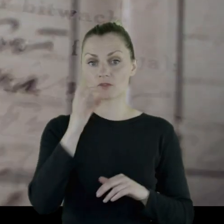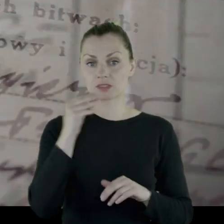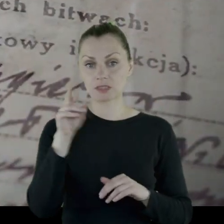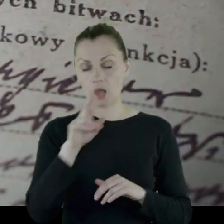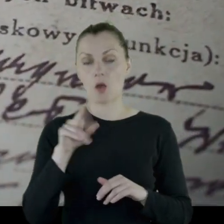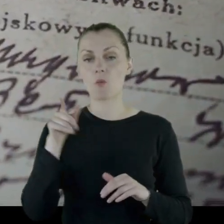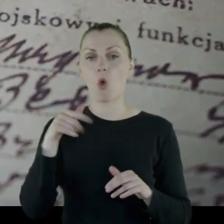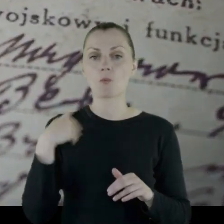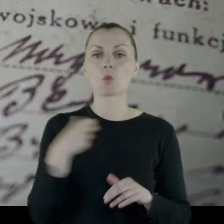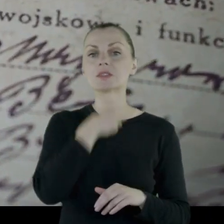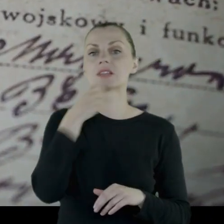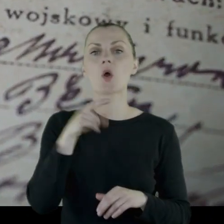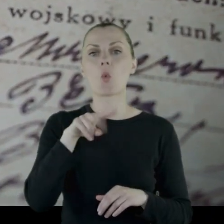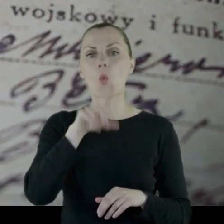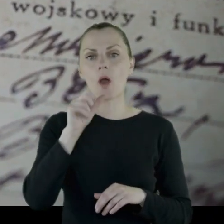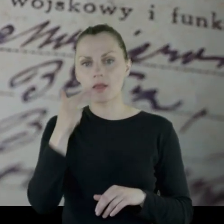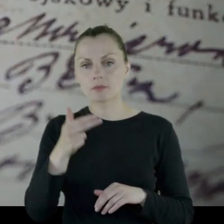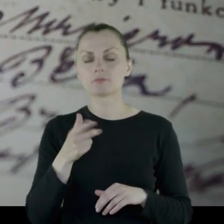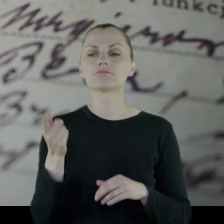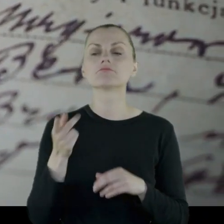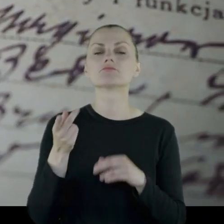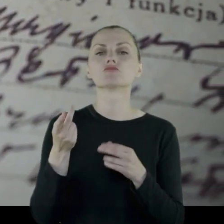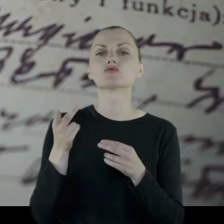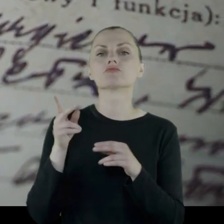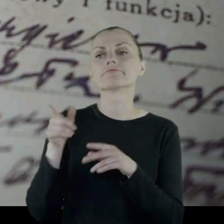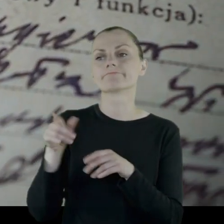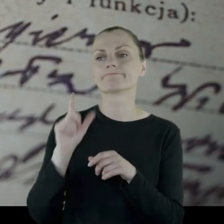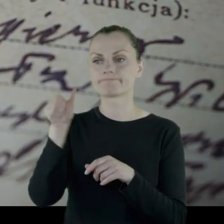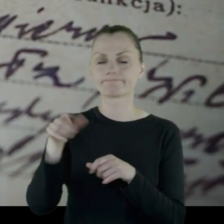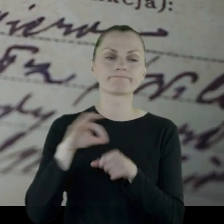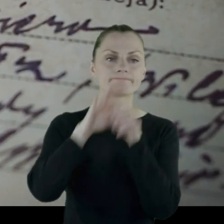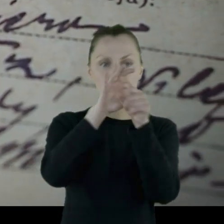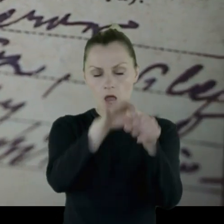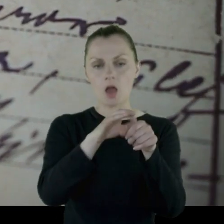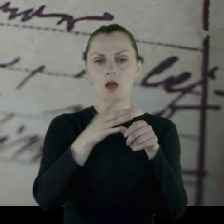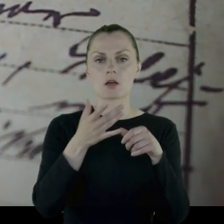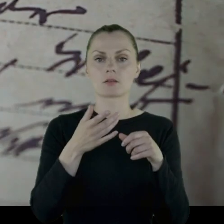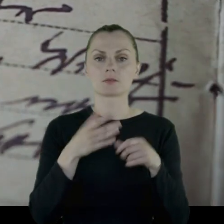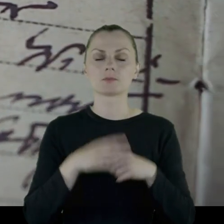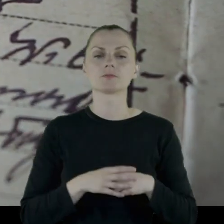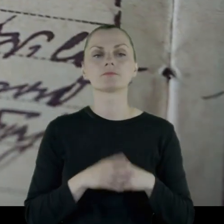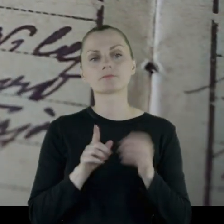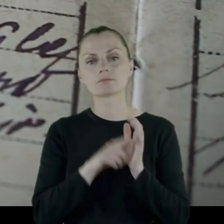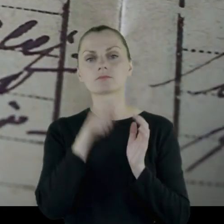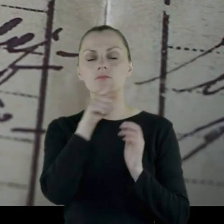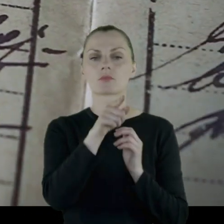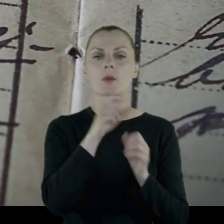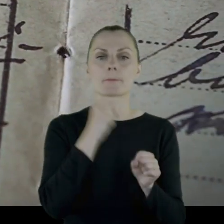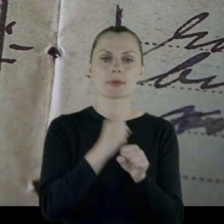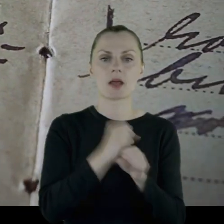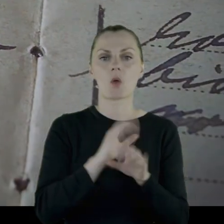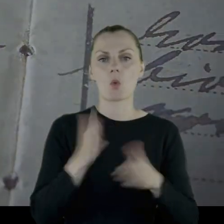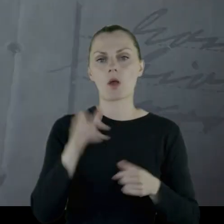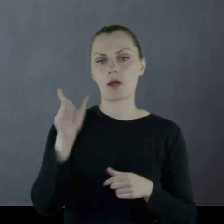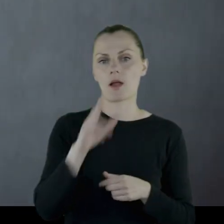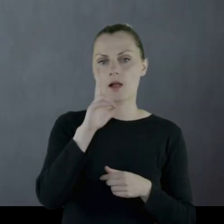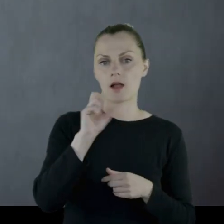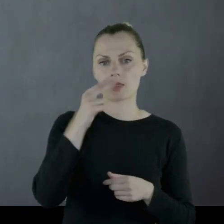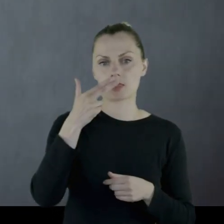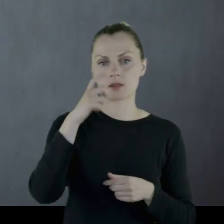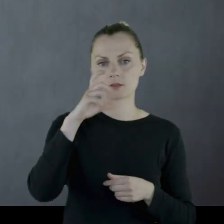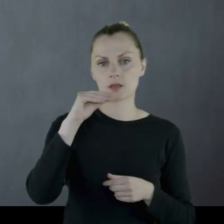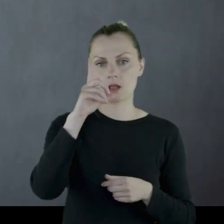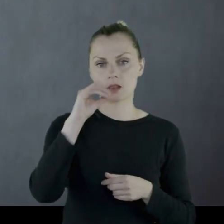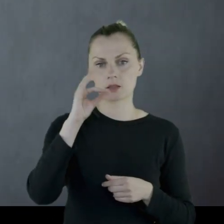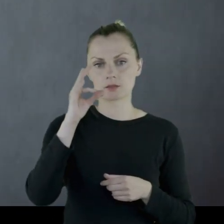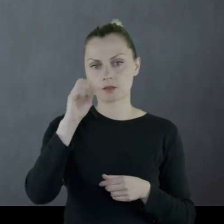Jako podoficer, był wówczas starszym ułanem, został skierowany do pracy jako kancelista.